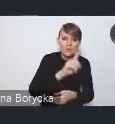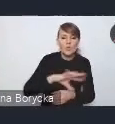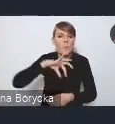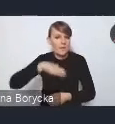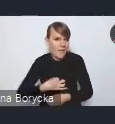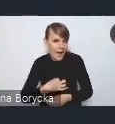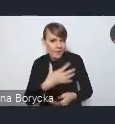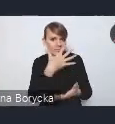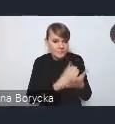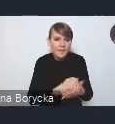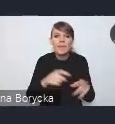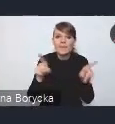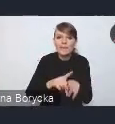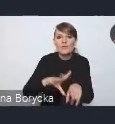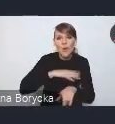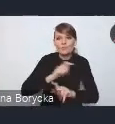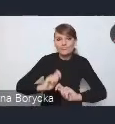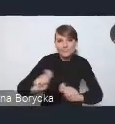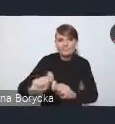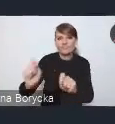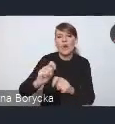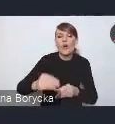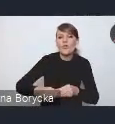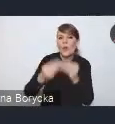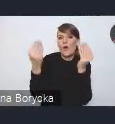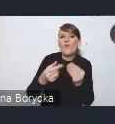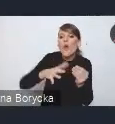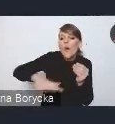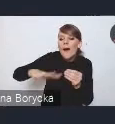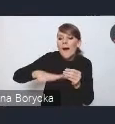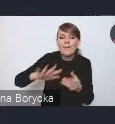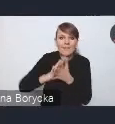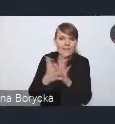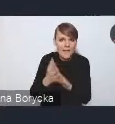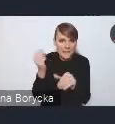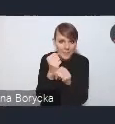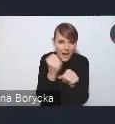czy stymulować rozwój tych lokalnych rynków pracy i innowacji.